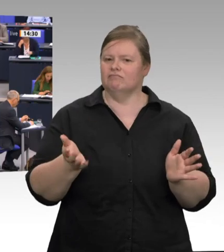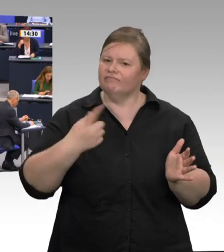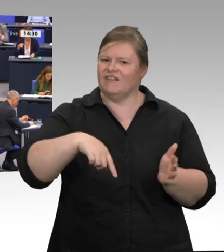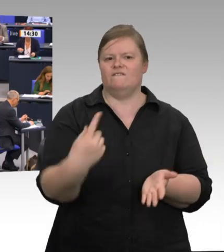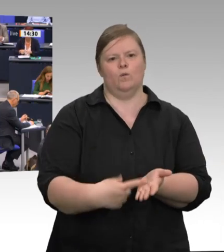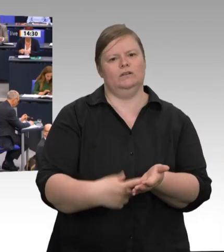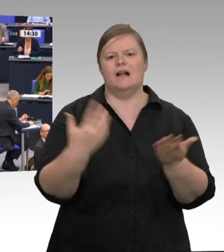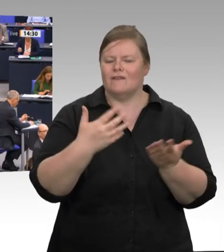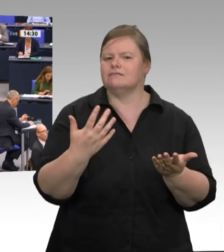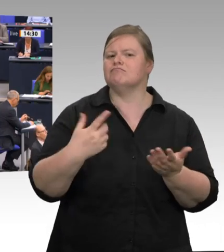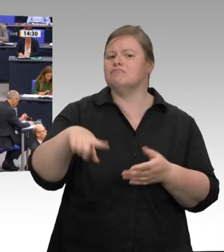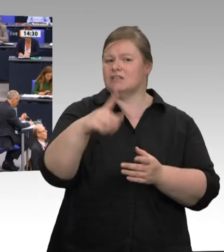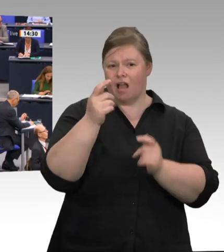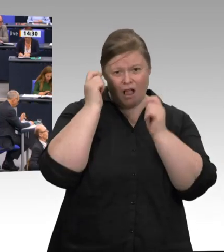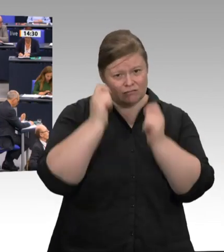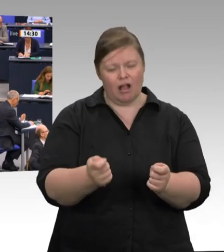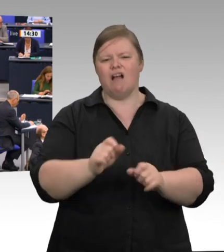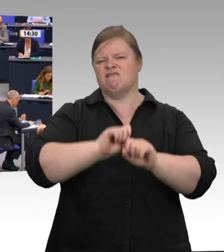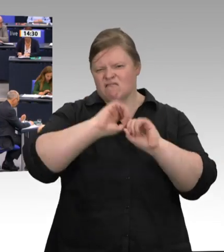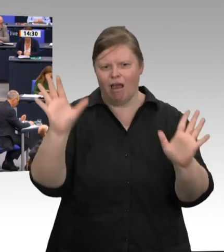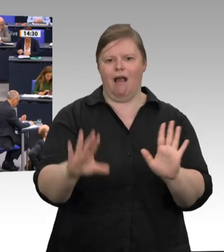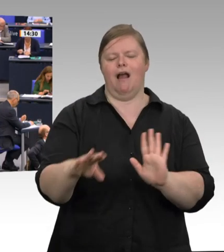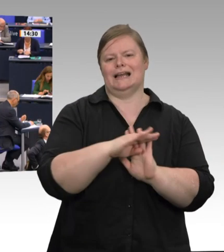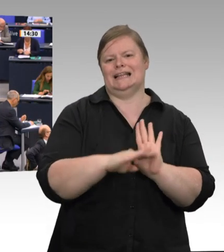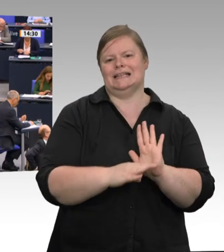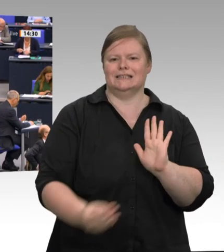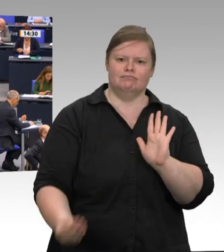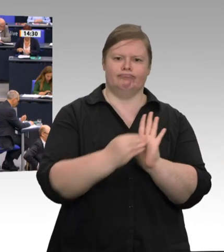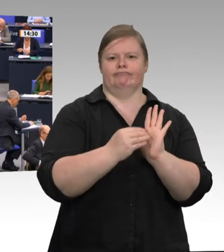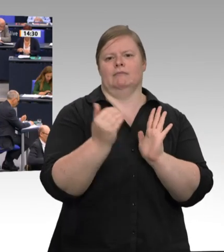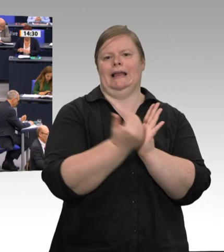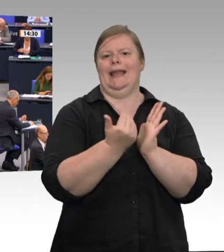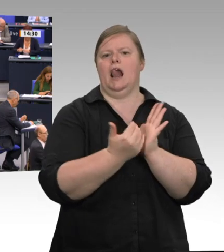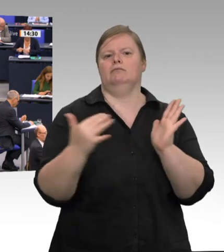müssen. Werkverträge und Leiharbeit darf es nicht geben. Die Arbeitsverhältnisse,